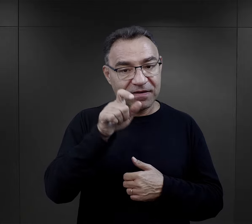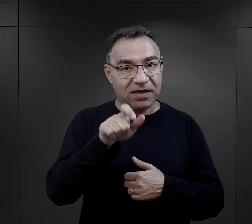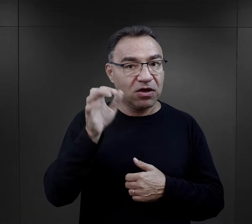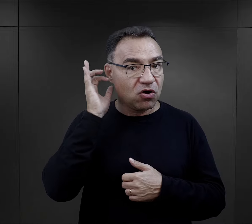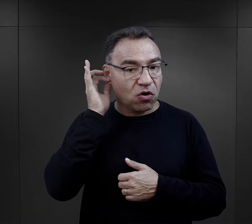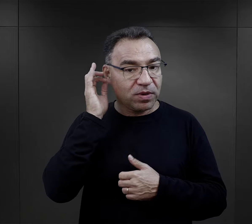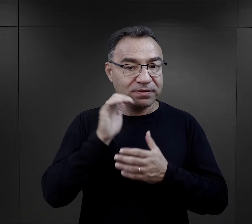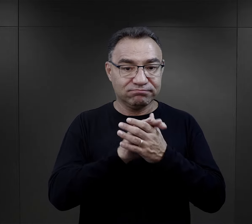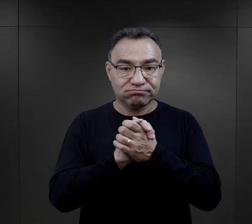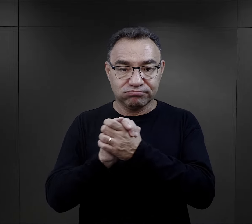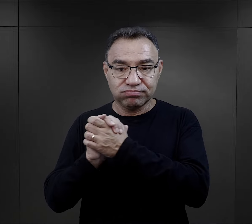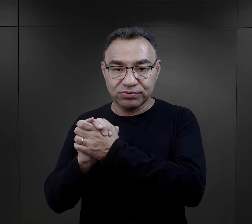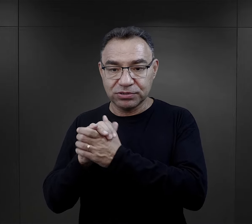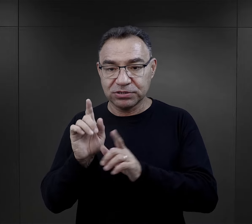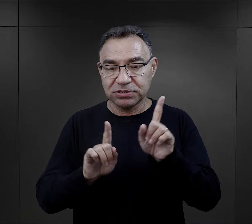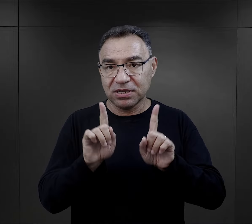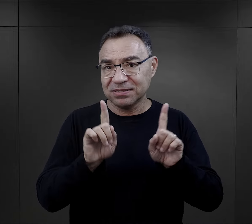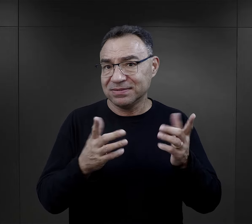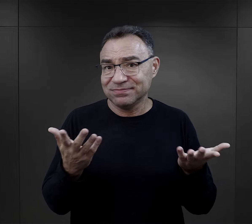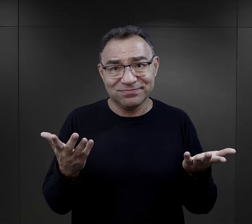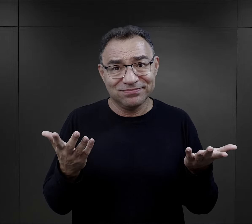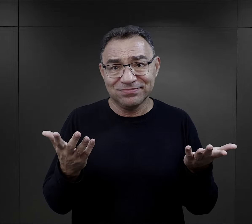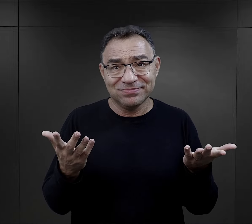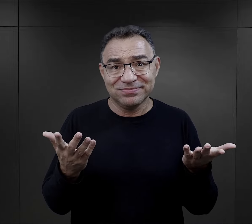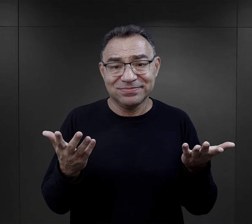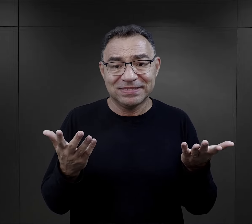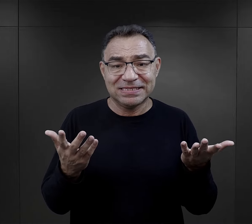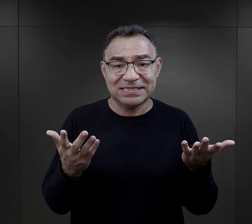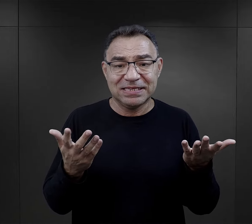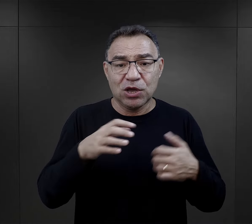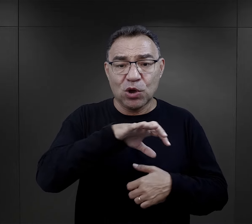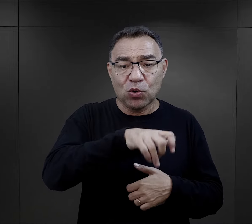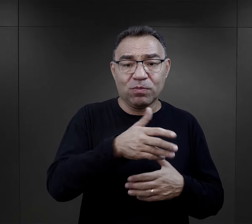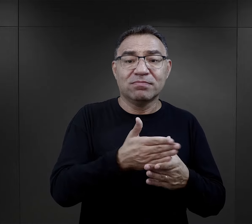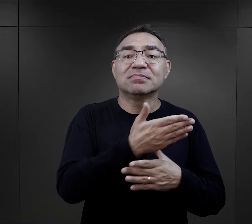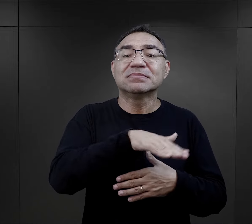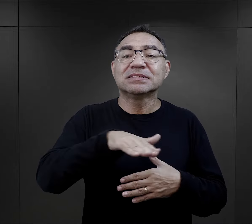Wspomniałam, że więźniarki, te przyjaźnie, które powstawały czasami były po prostu w takiej